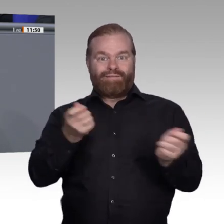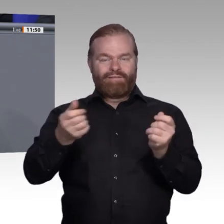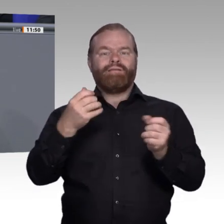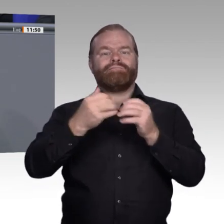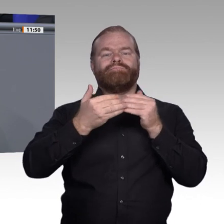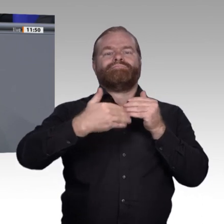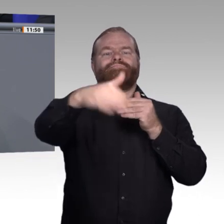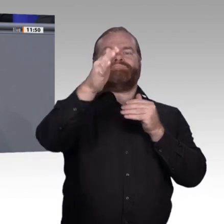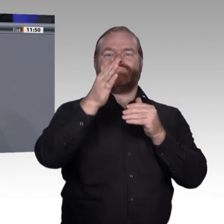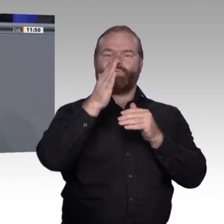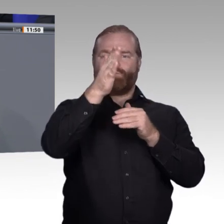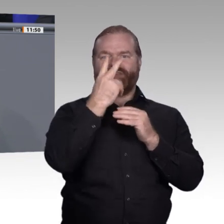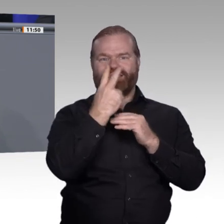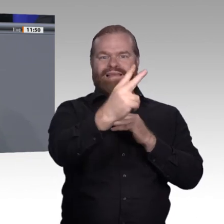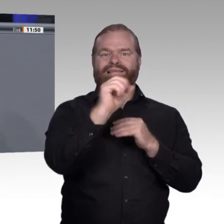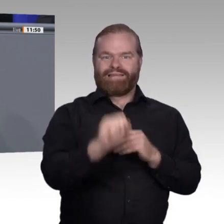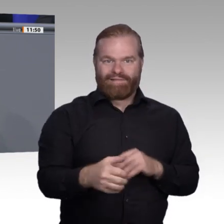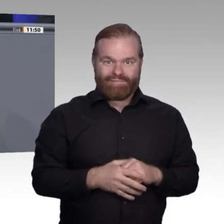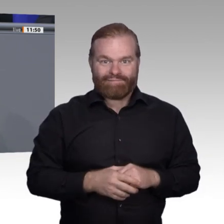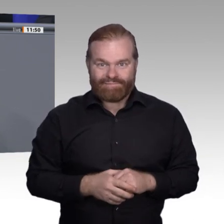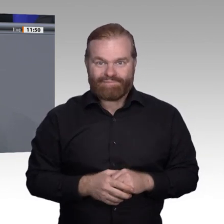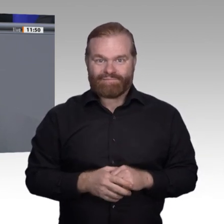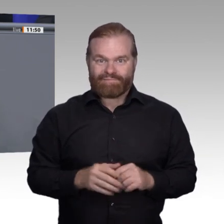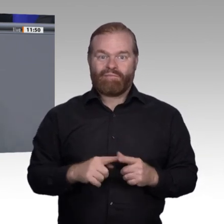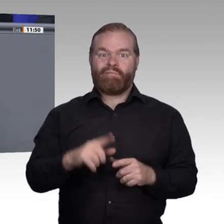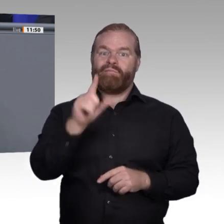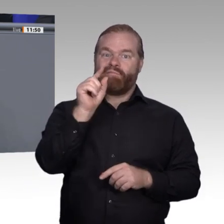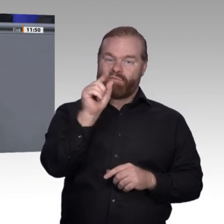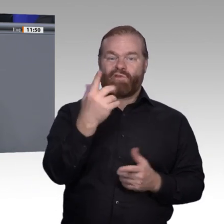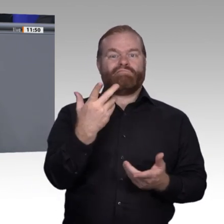auf Dauer die Qualität der beruflichen Bildung sichergestellt haben. Manche